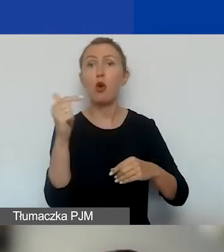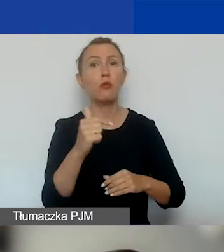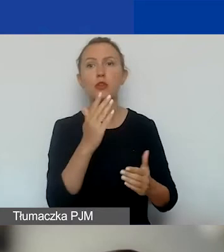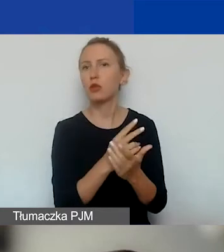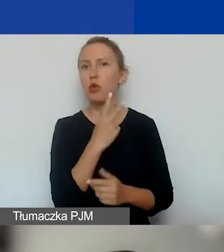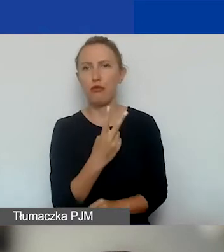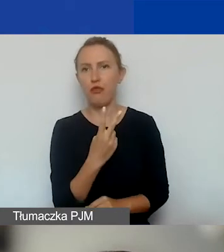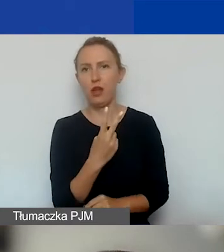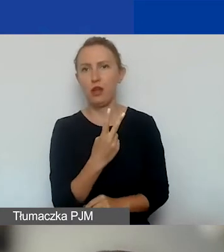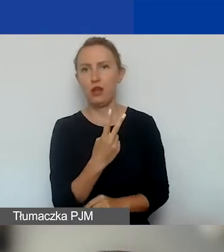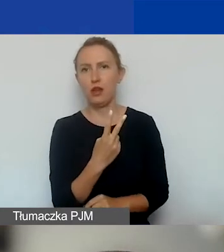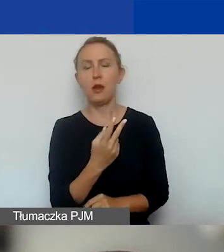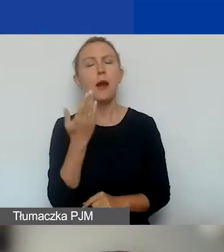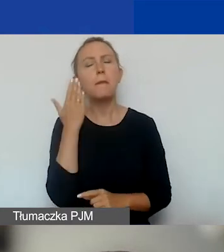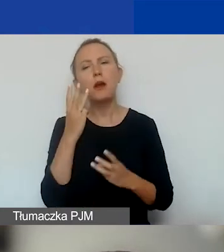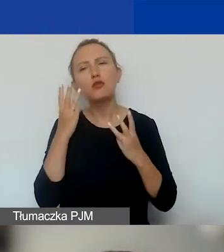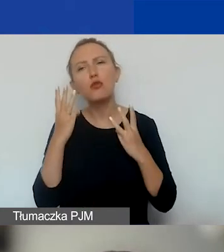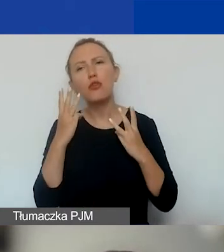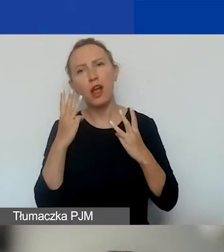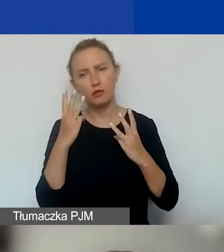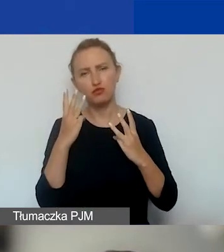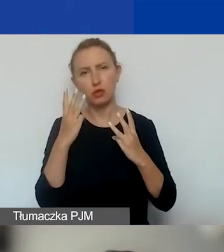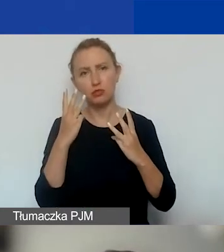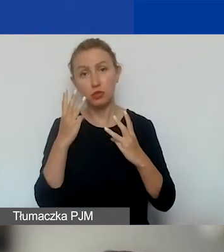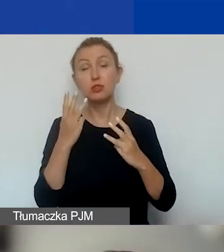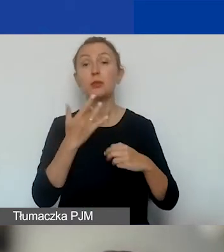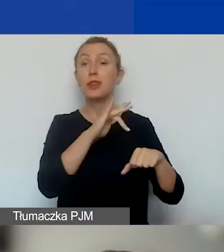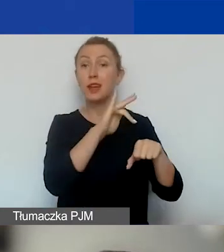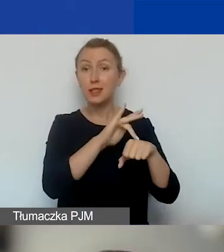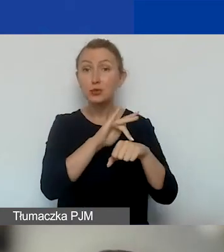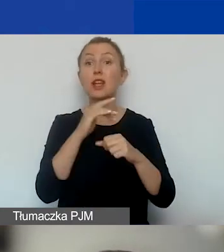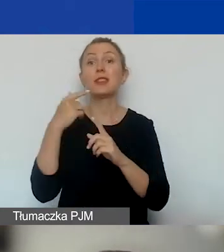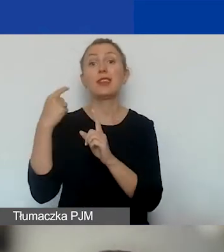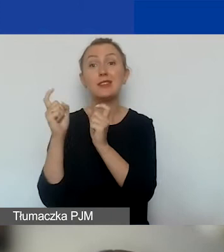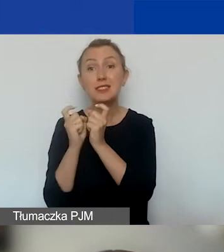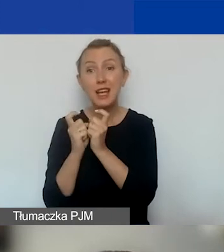Natomiast niesłychanie ważne jest to, żeby te rezultaty i wskaźniki, które je określają,